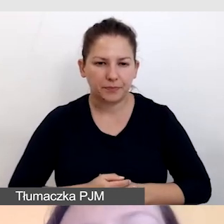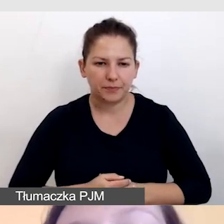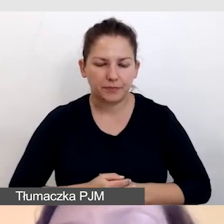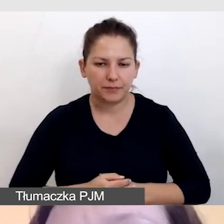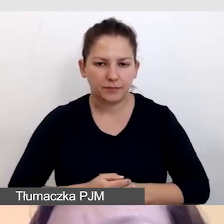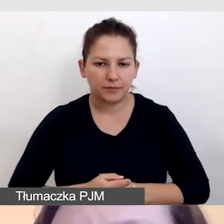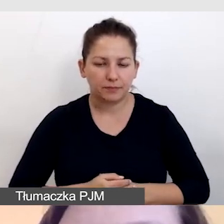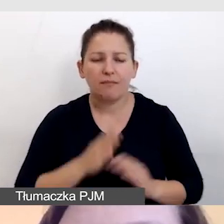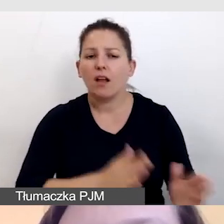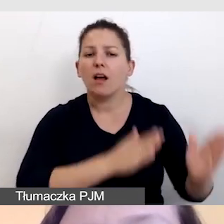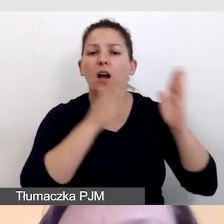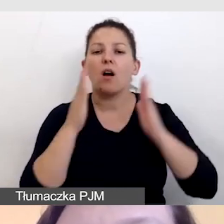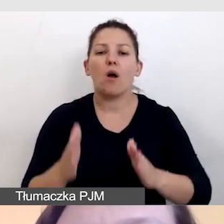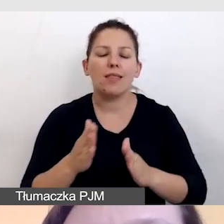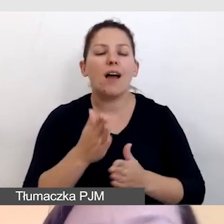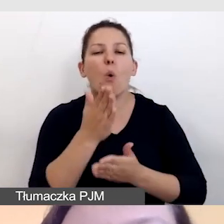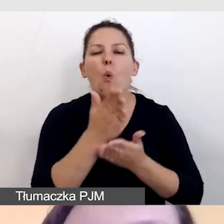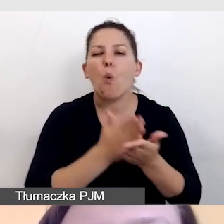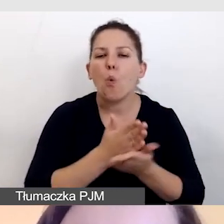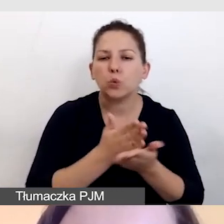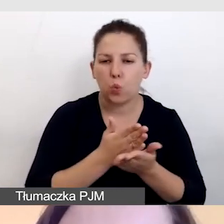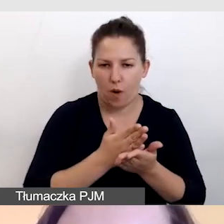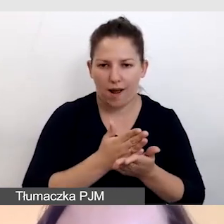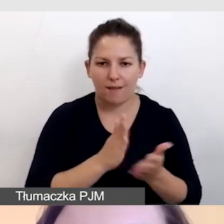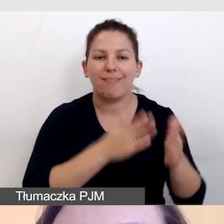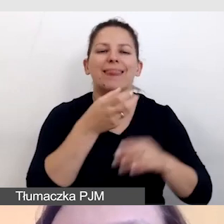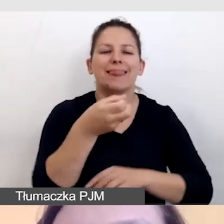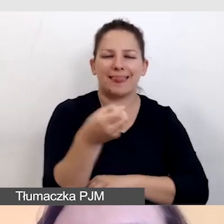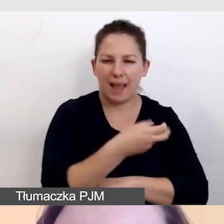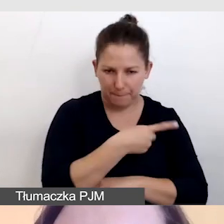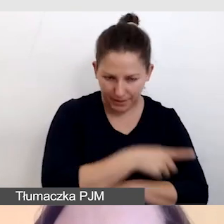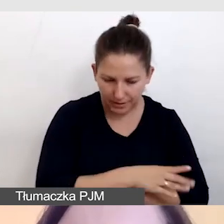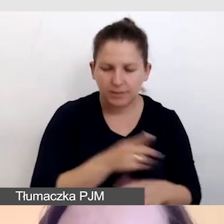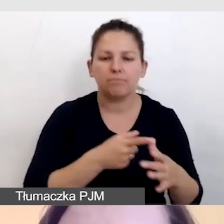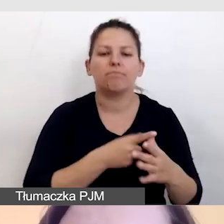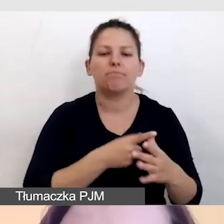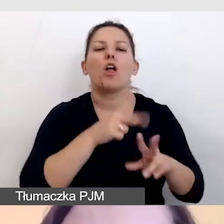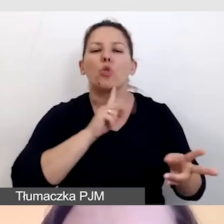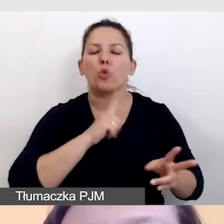Kolejną usługą obok napisów i tłumaczenia na język migowy